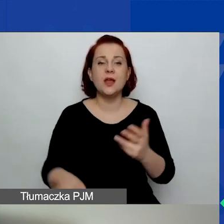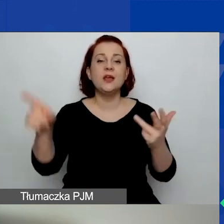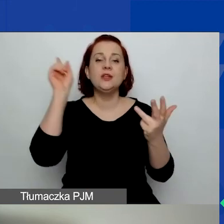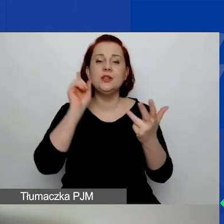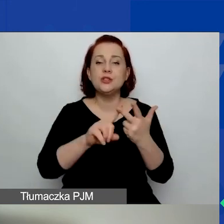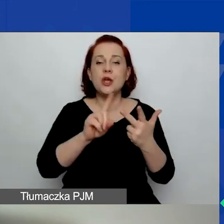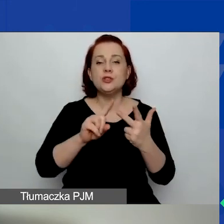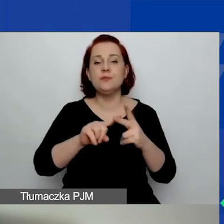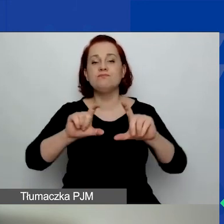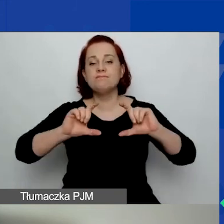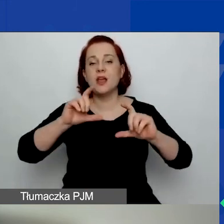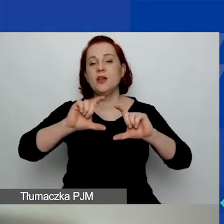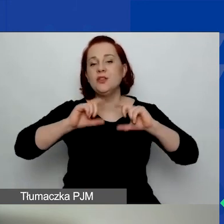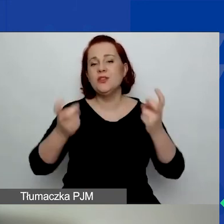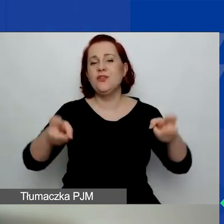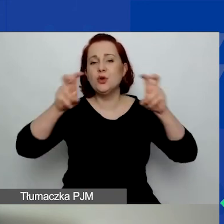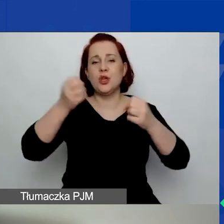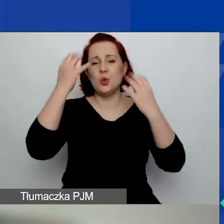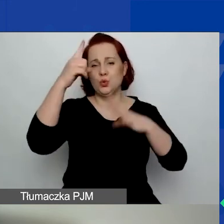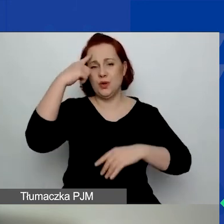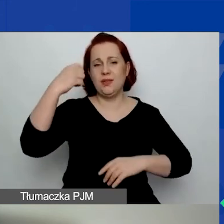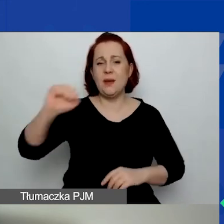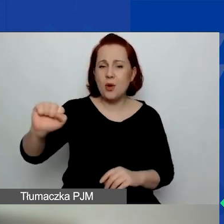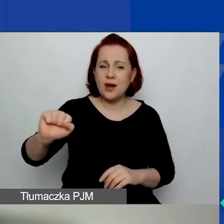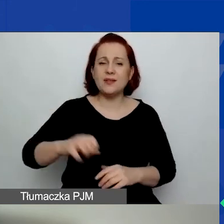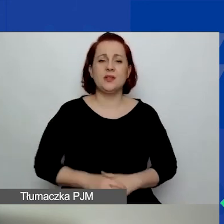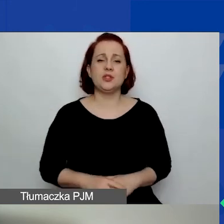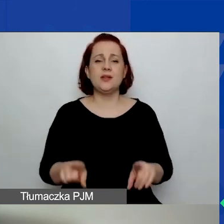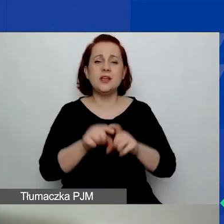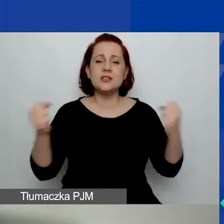i zaangażowania obywatelskiego na poziomie lokalnym,